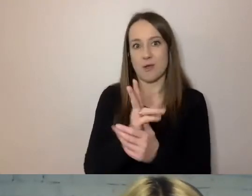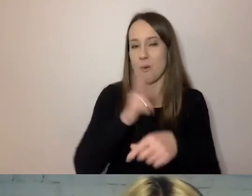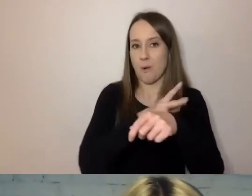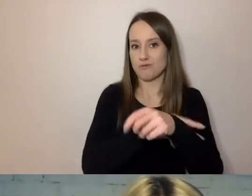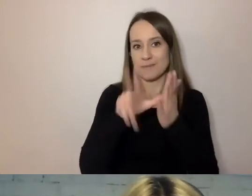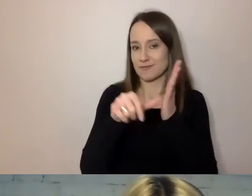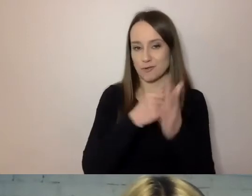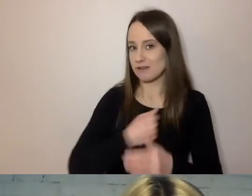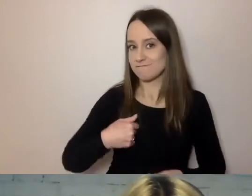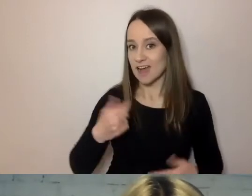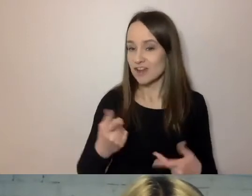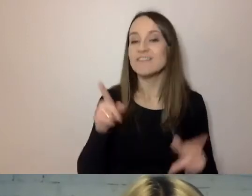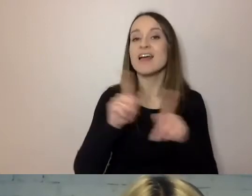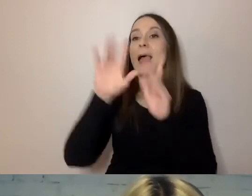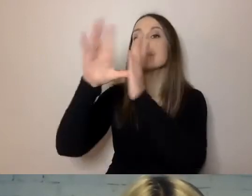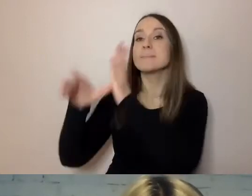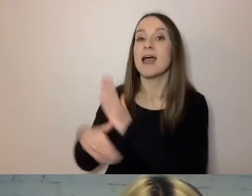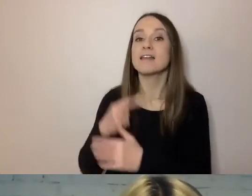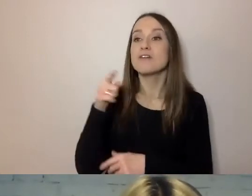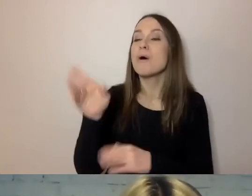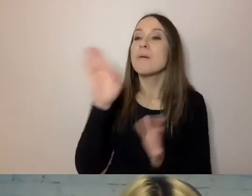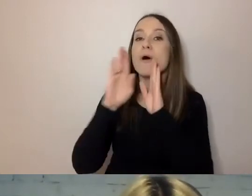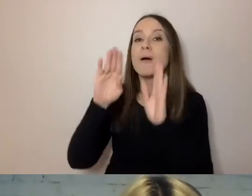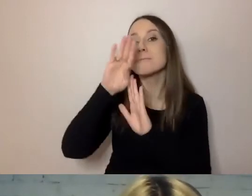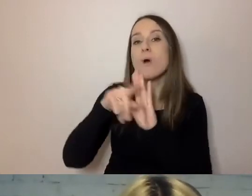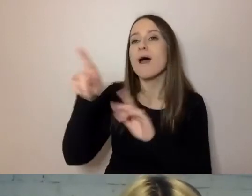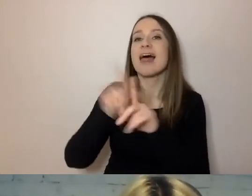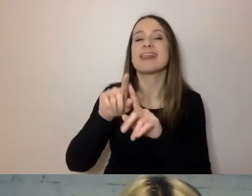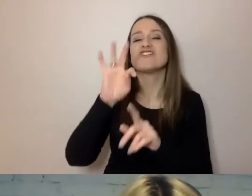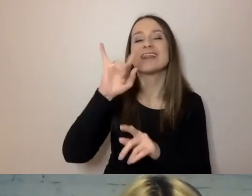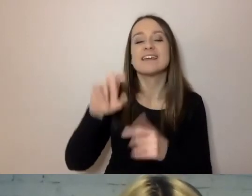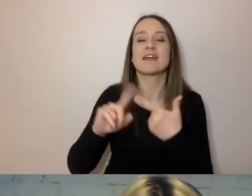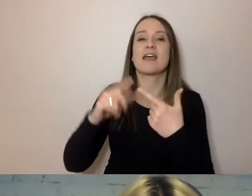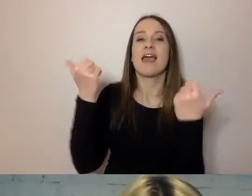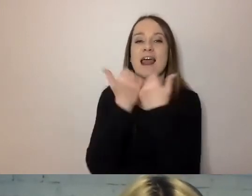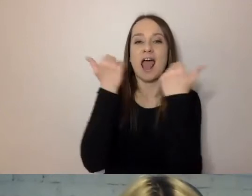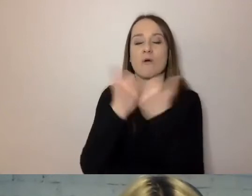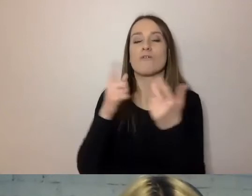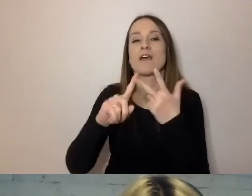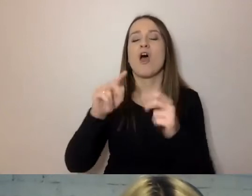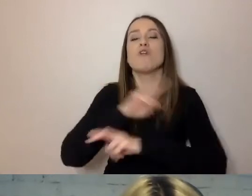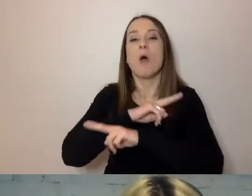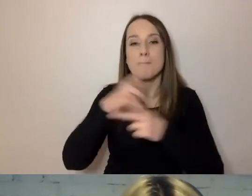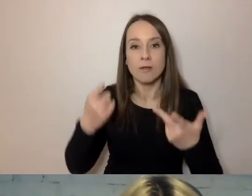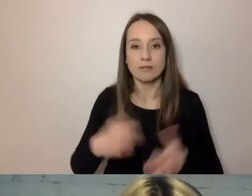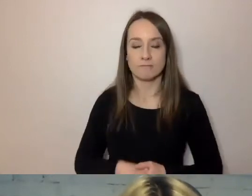Jeśli chodzi o miasta, podobne programy są w Tychach, Krakowie, Sopocie. Zabiera się za to Wrocław,